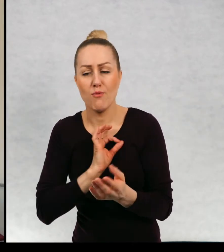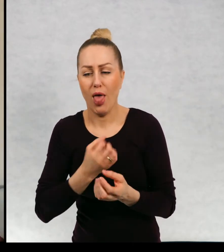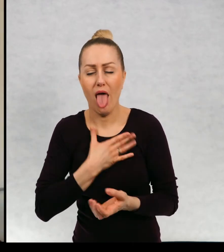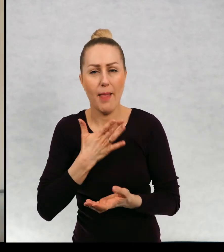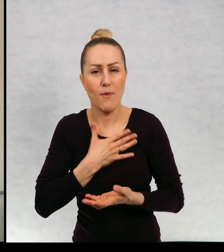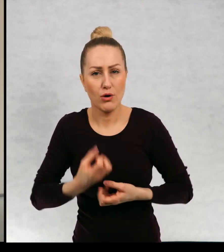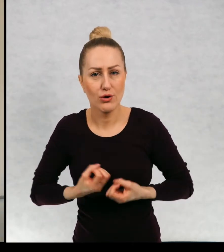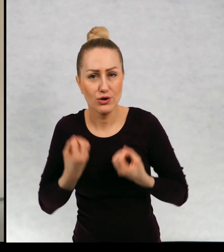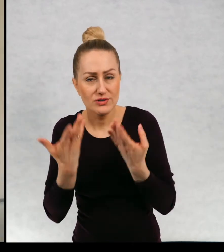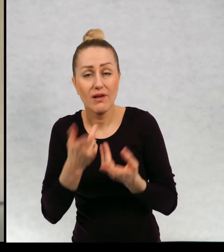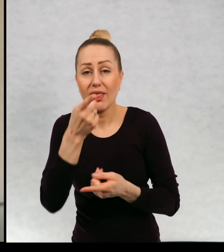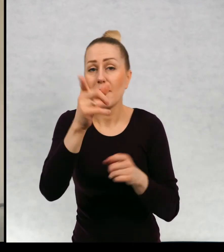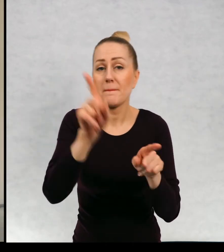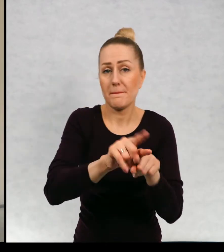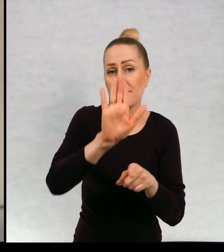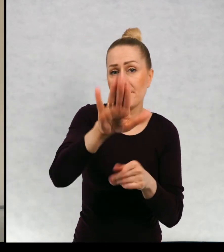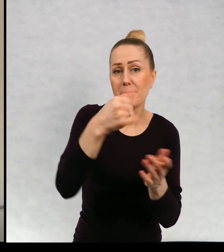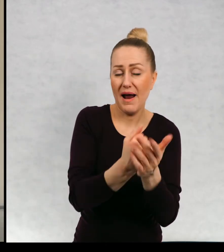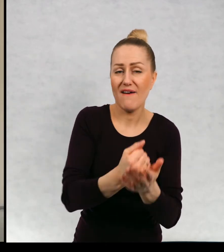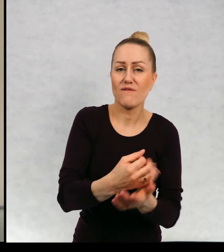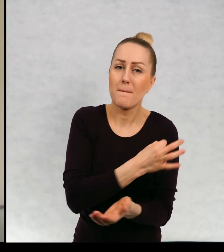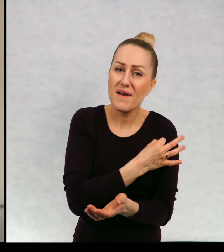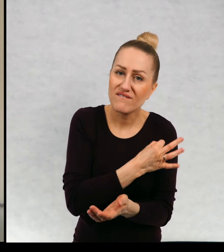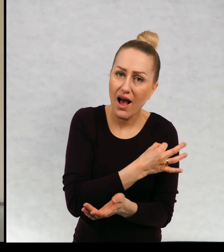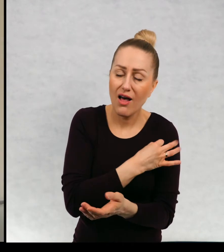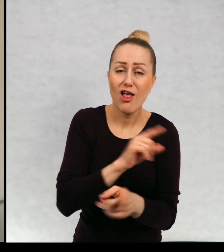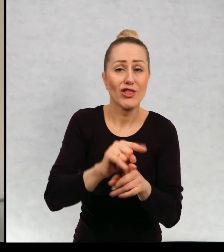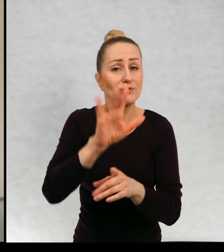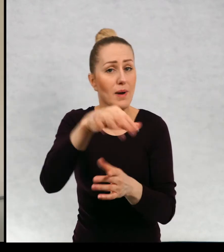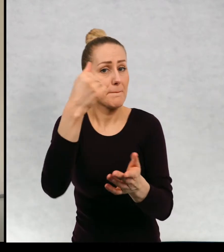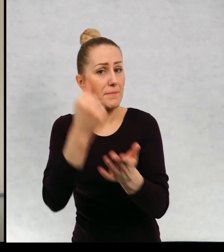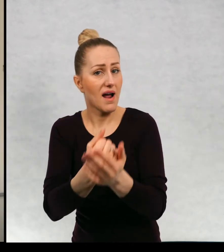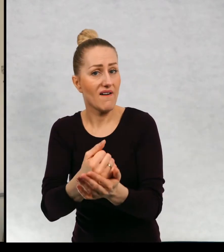i emocji, prawo do prywatności, prawo do informacji